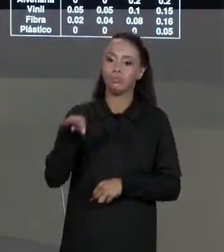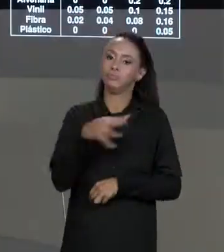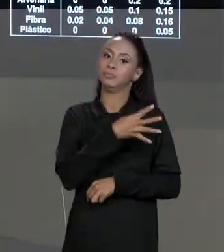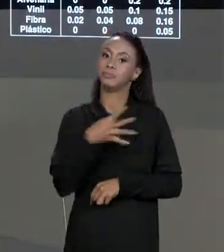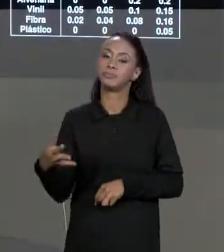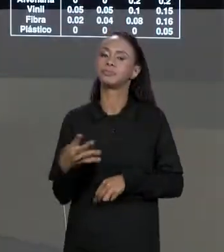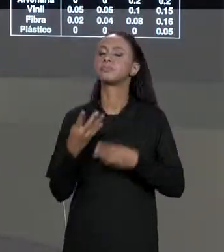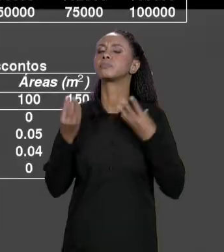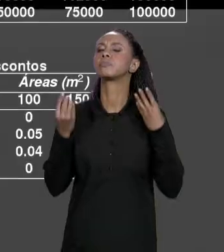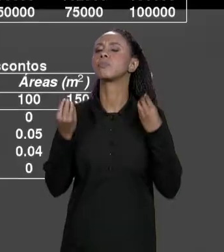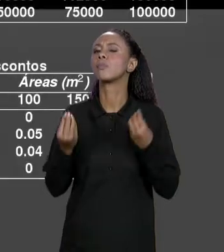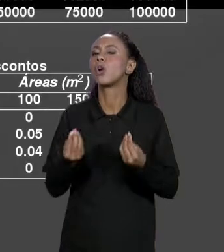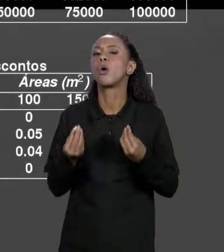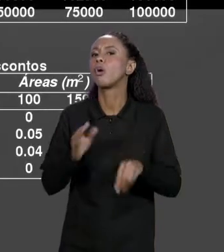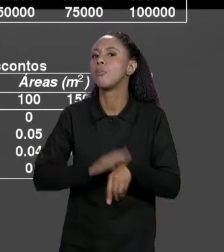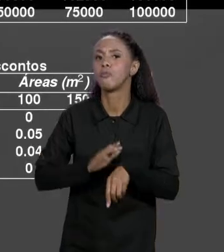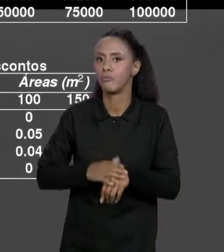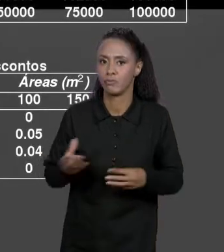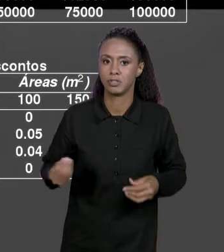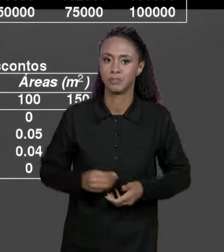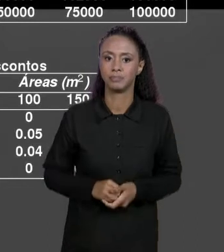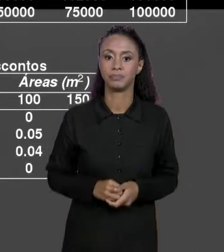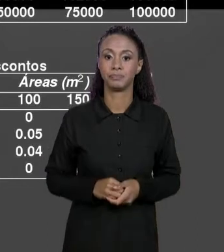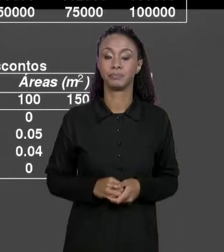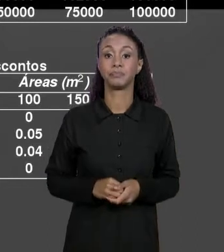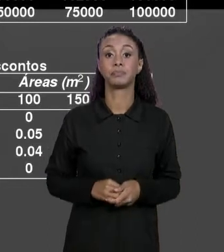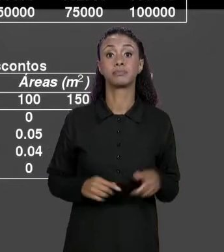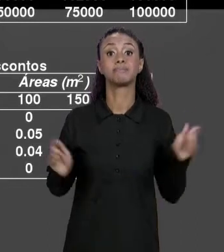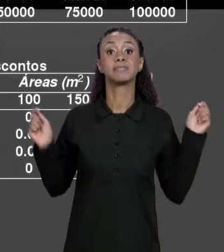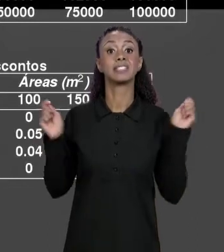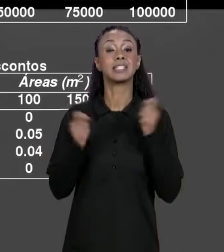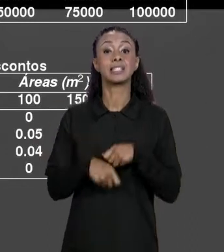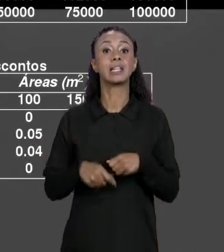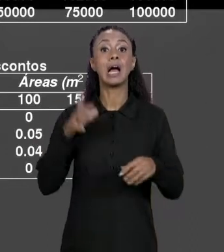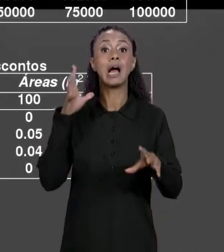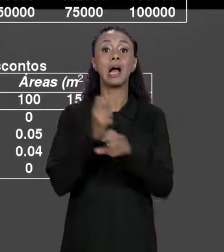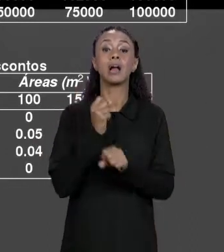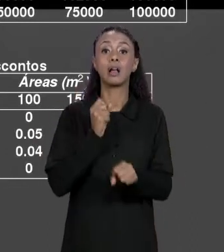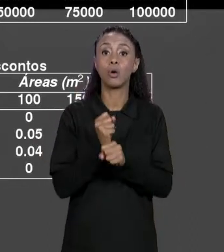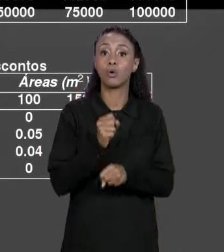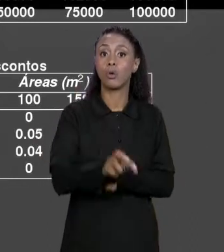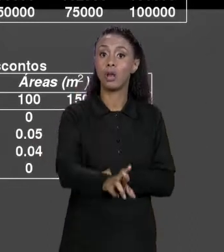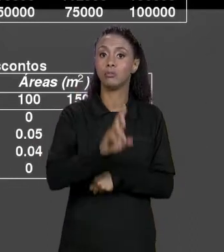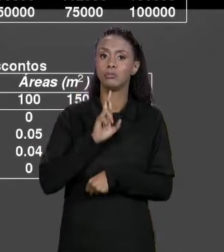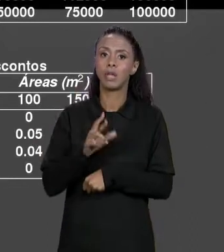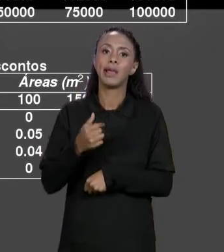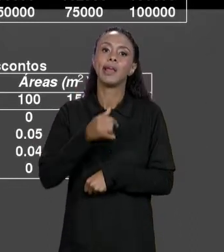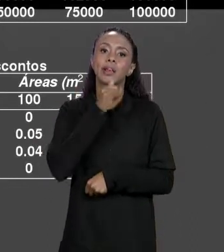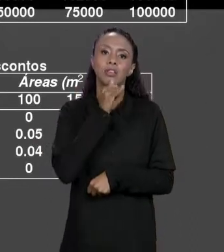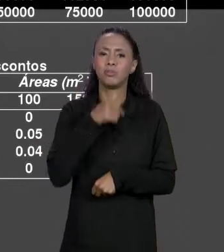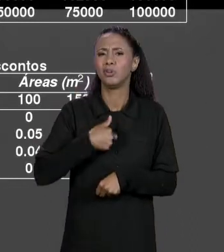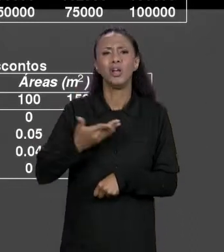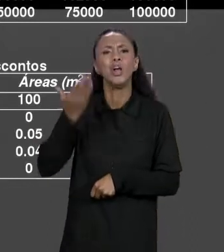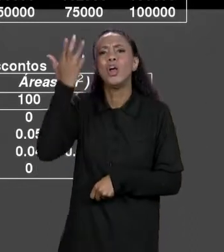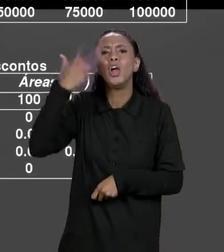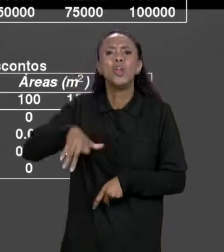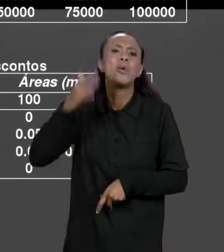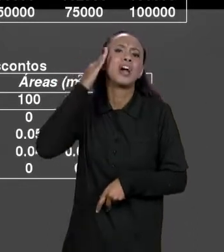FAZER AGORA QUE A GENTE TEM ESSAS DUAS MATRIZES? A GENTE PODE FAZER O CÁLCULO FINAL PARA O USUÁRIO, O USUÁRIO NÃO QUER SABER QUANTO CUSTAVA ANTES DO DESCONTO ELE QUER